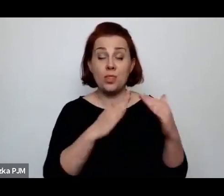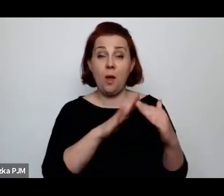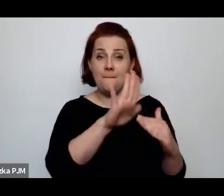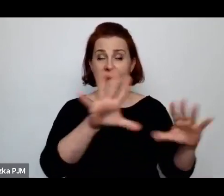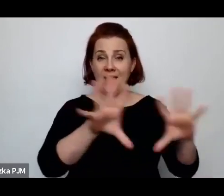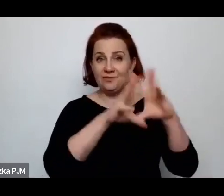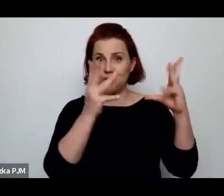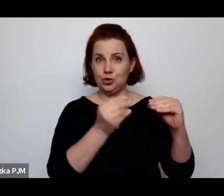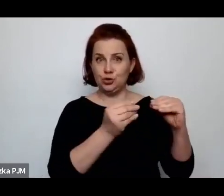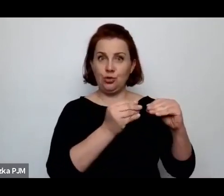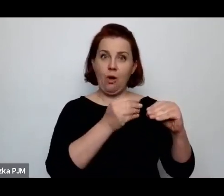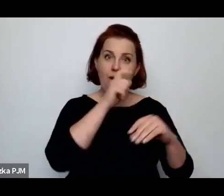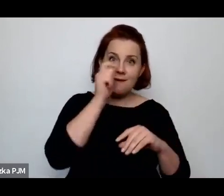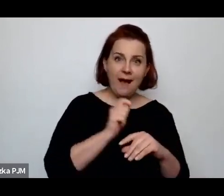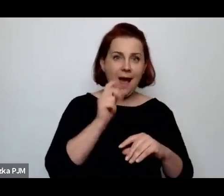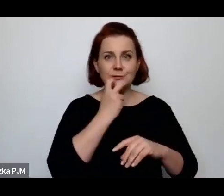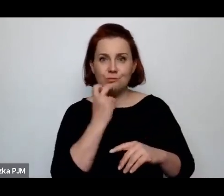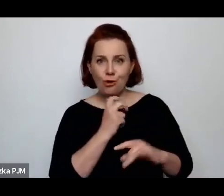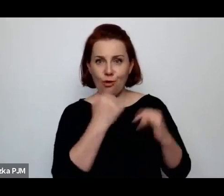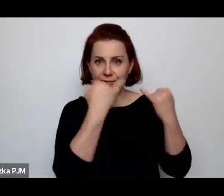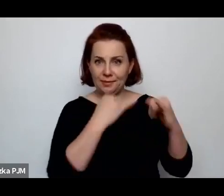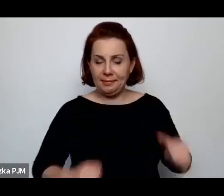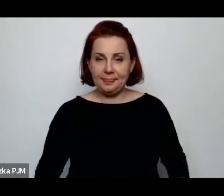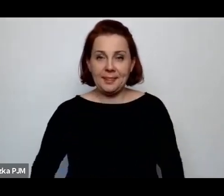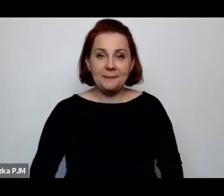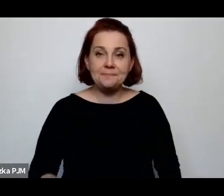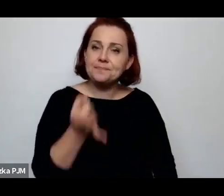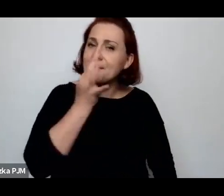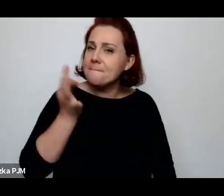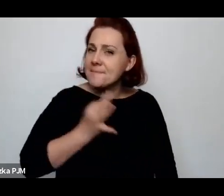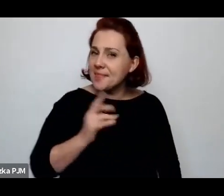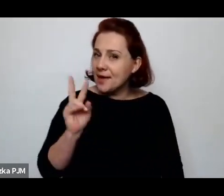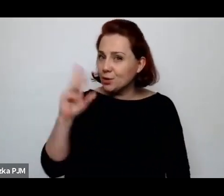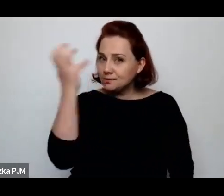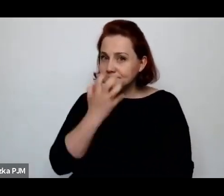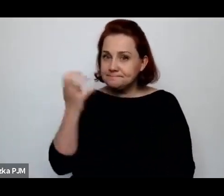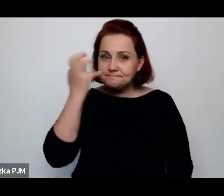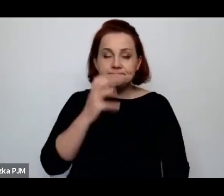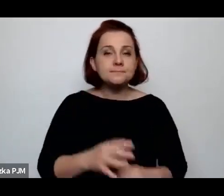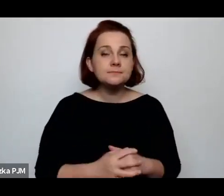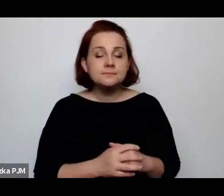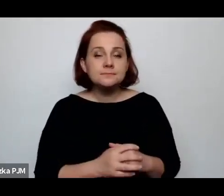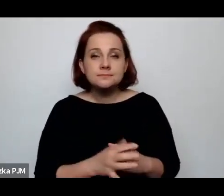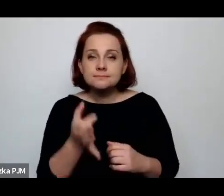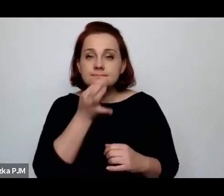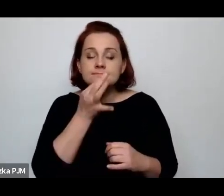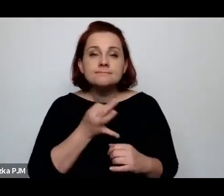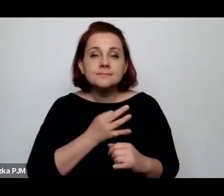Jest pytanie od kogoś z publiczności, pytanie o to, jak wyglądało życie biednych kobiet na wsi?